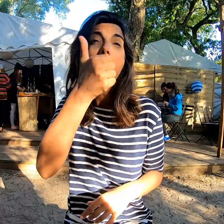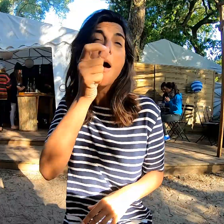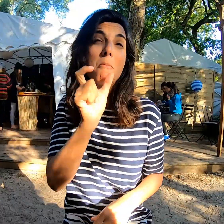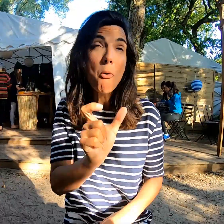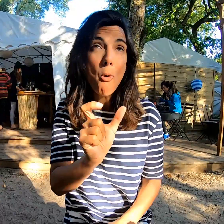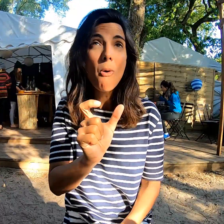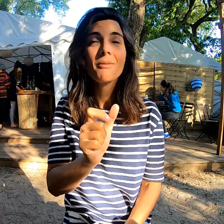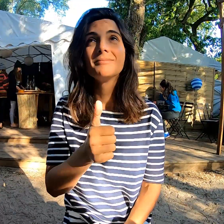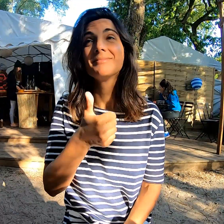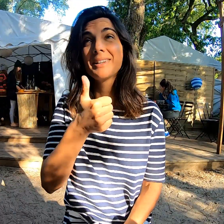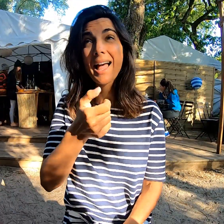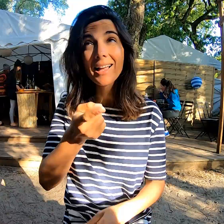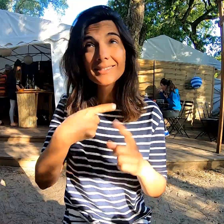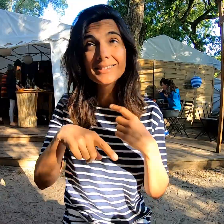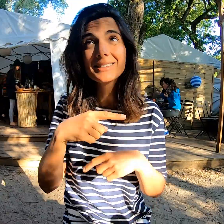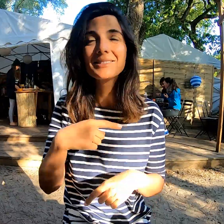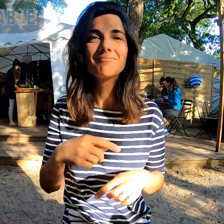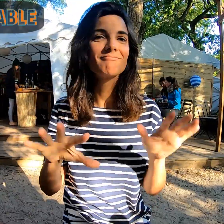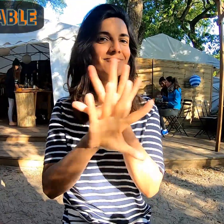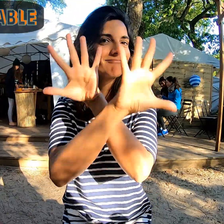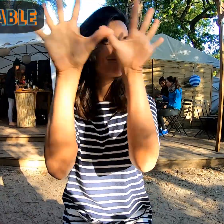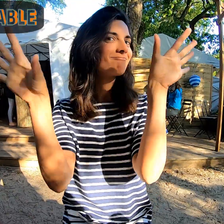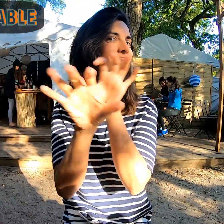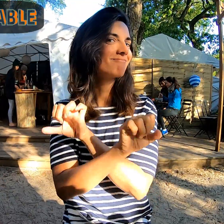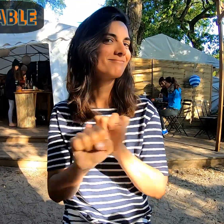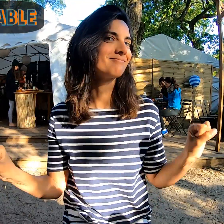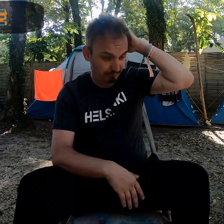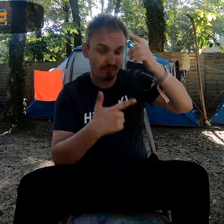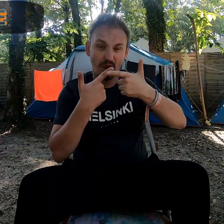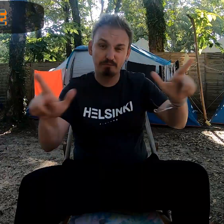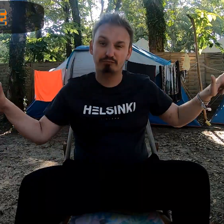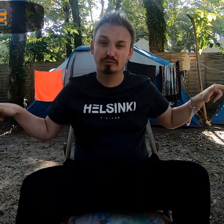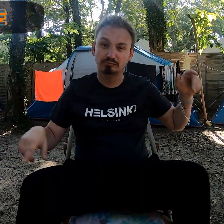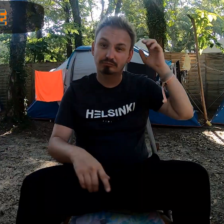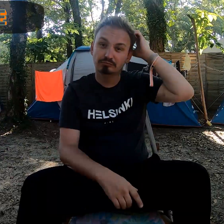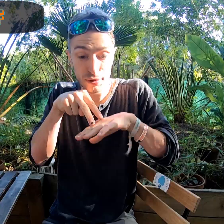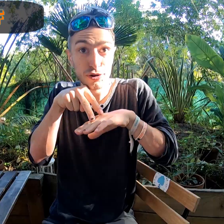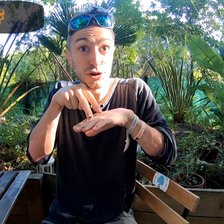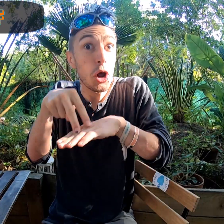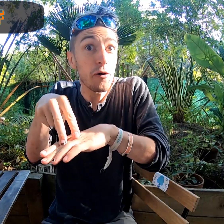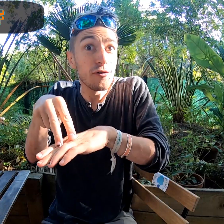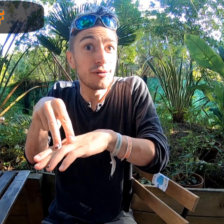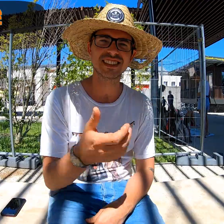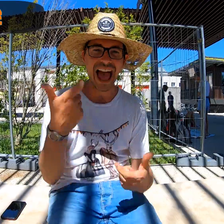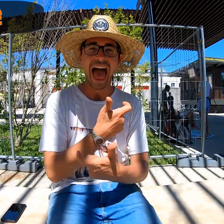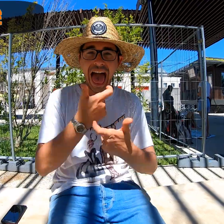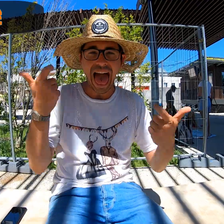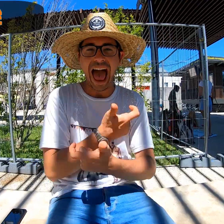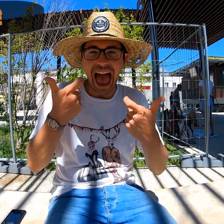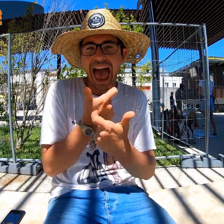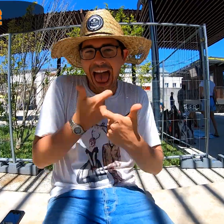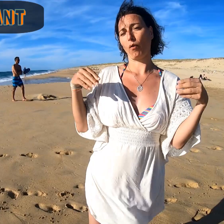Un mot, un signe ? Formidable ! Libre ! Surf Des rires !